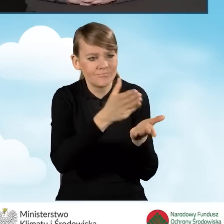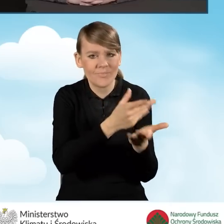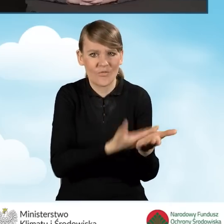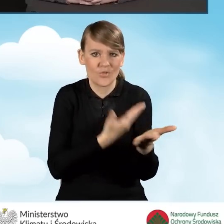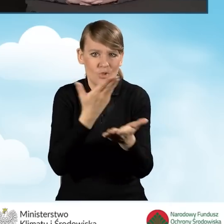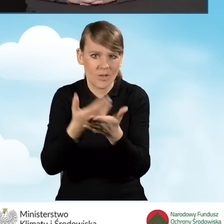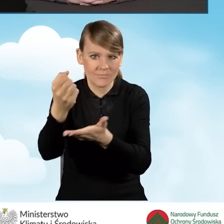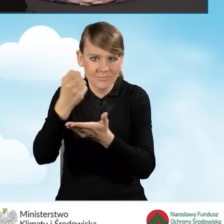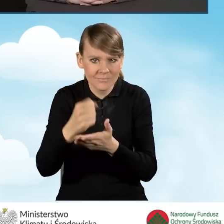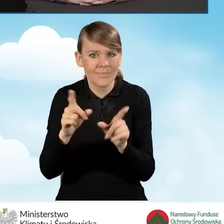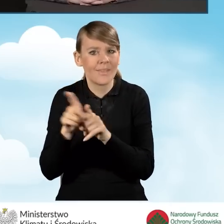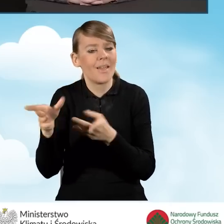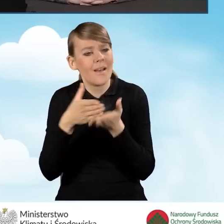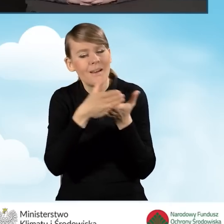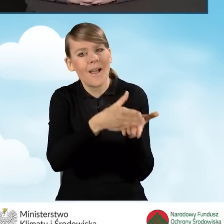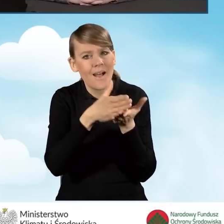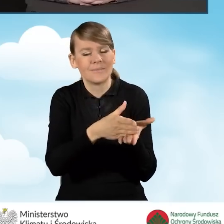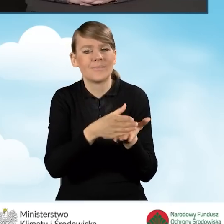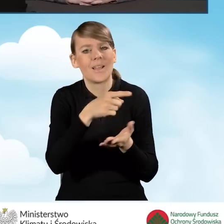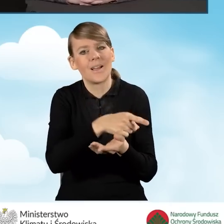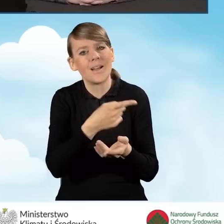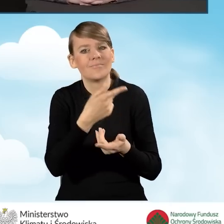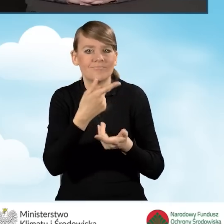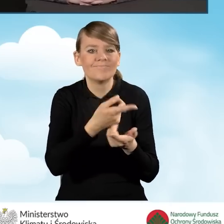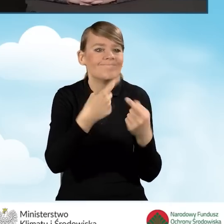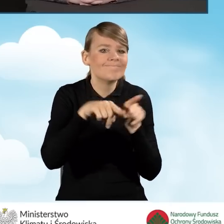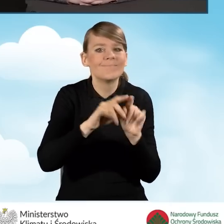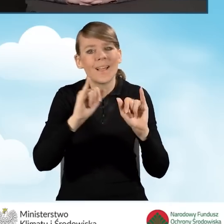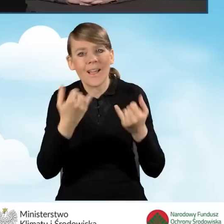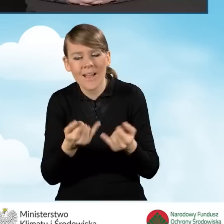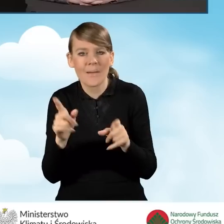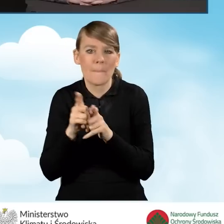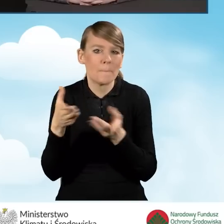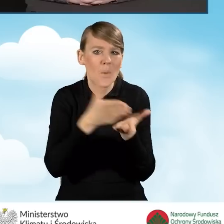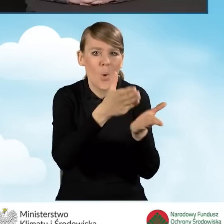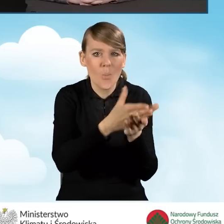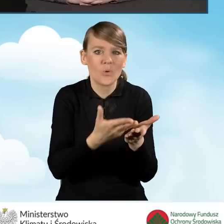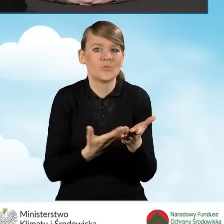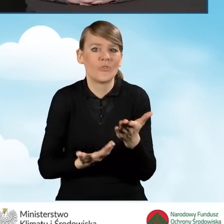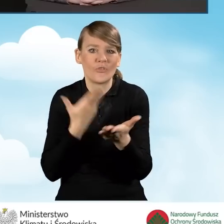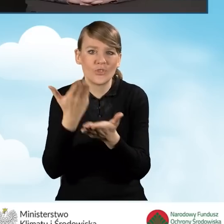Doradztwo w realizacji przedsięwzięcia. Pomoc w wypełnieniu wniosku o płatność.